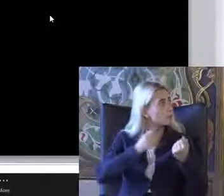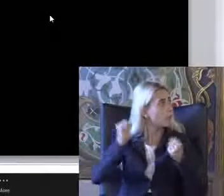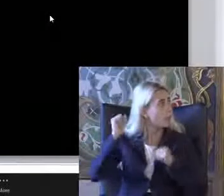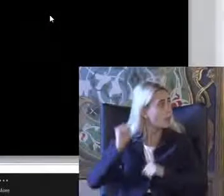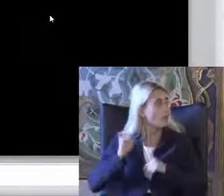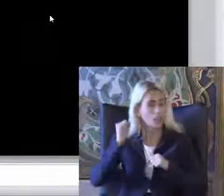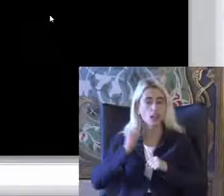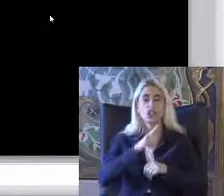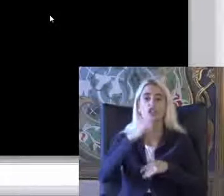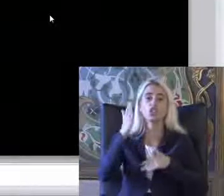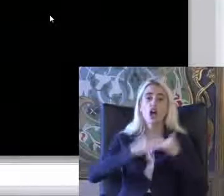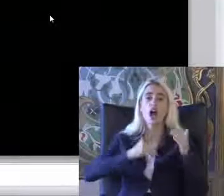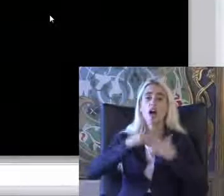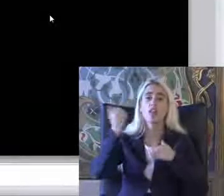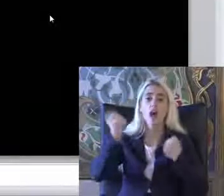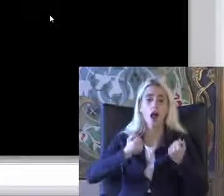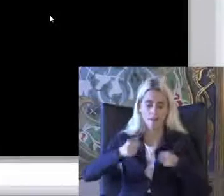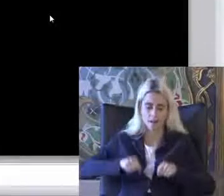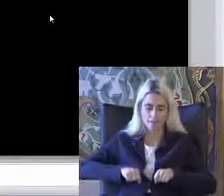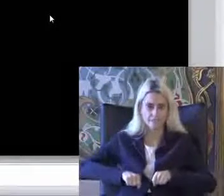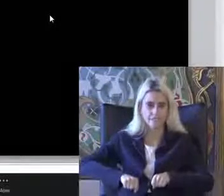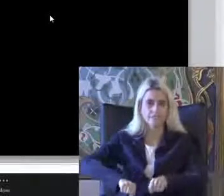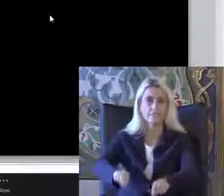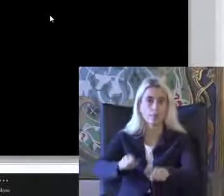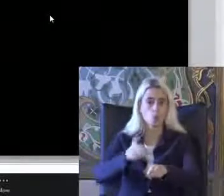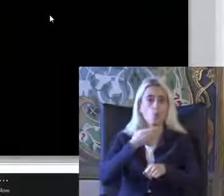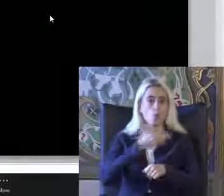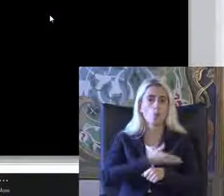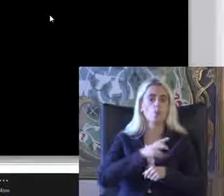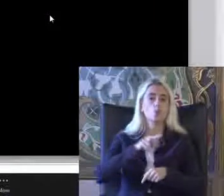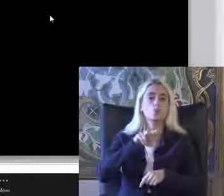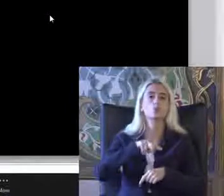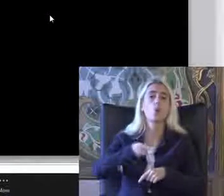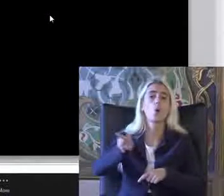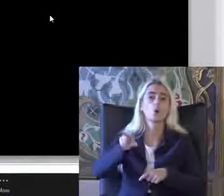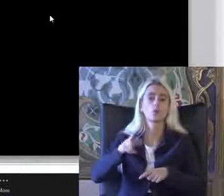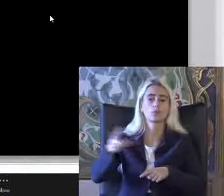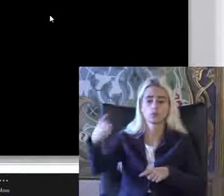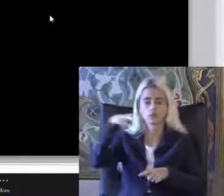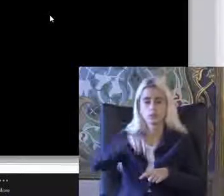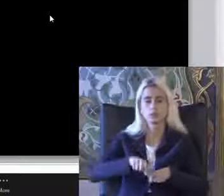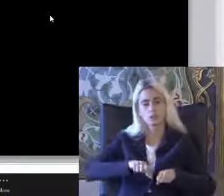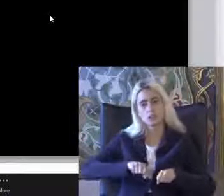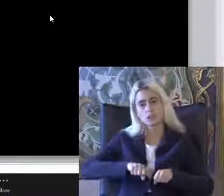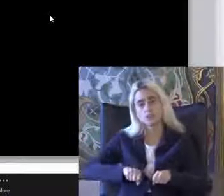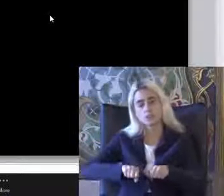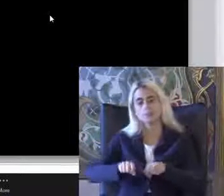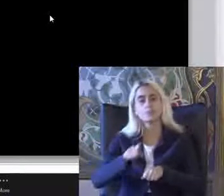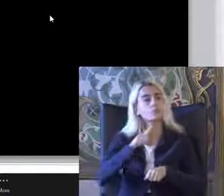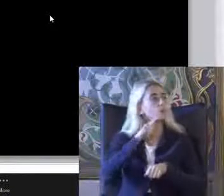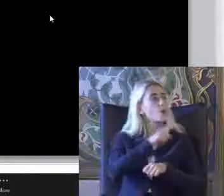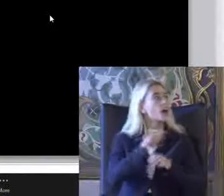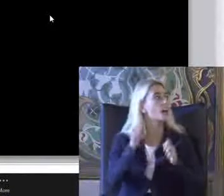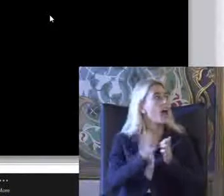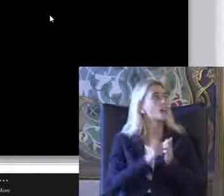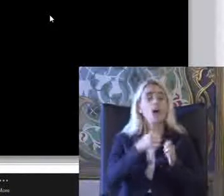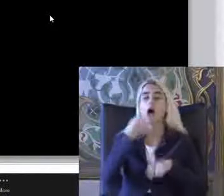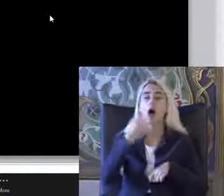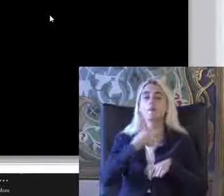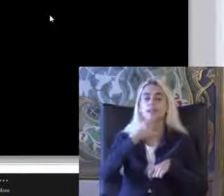İnşaat arabası ile Yolda yürür Ilerletiyor Burada Gazete haberinde talihsiz kadın